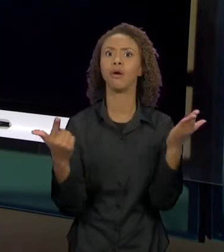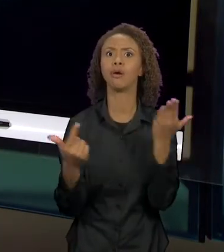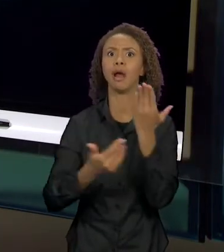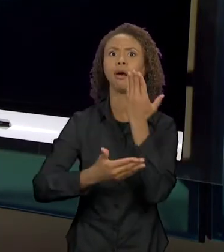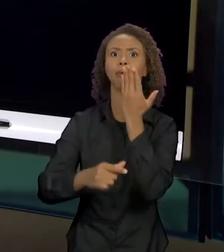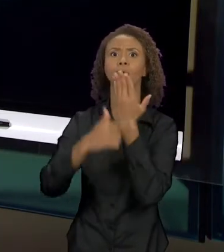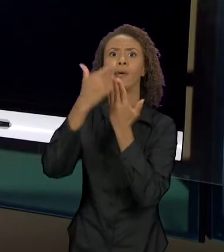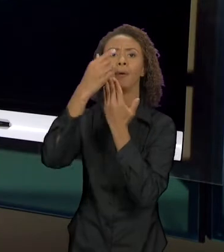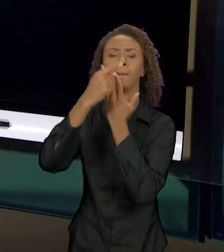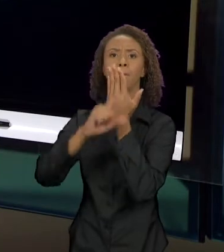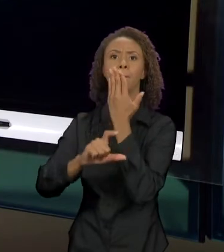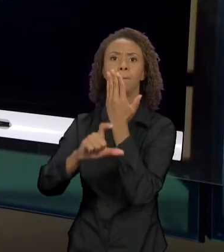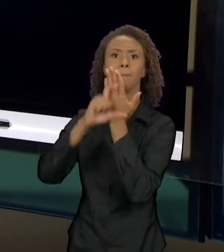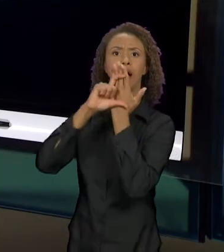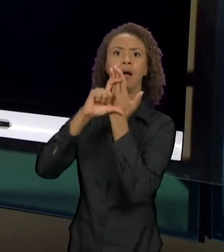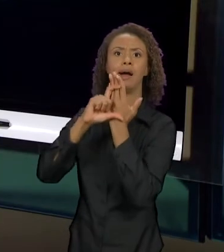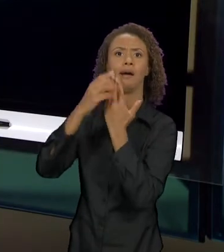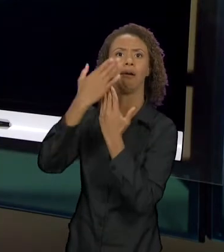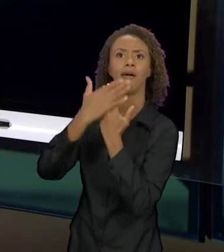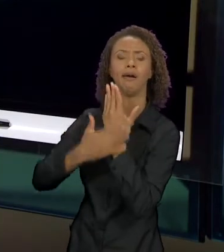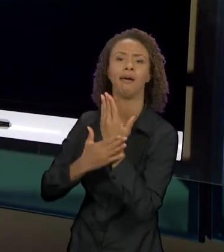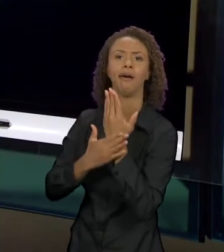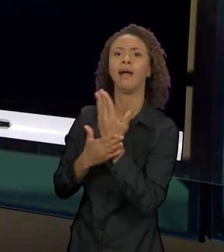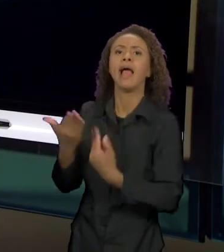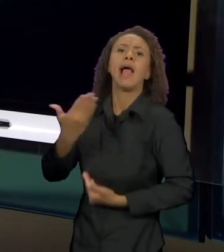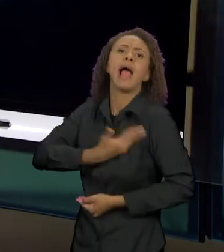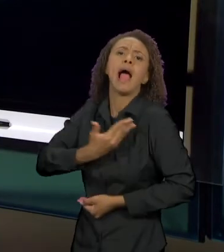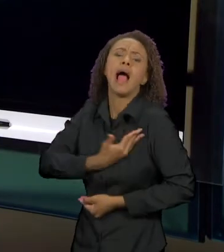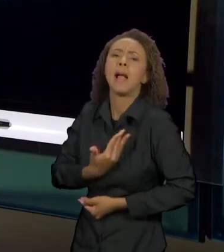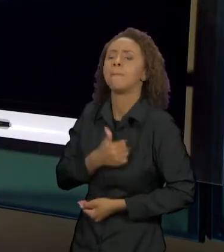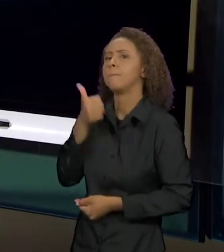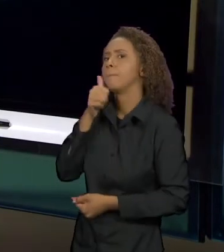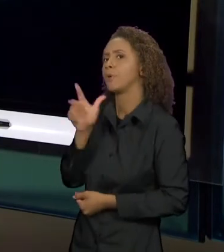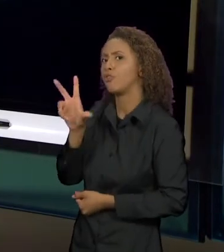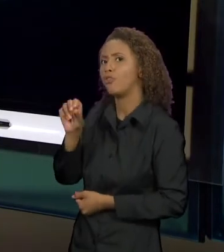AMIGUINHO DA VOVÓ, DA MAMÃE, DE TODOS OS ANIMAIS